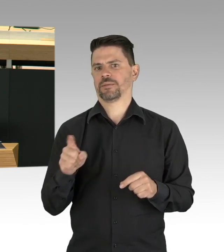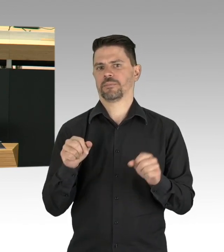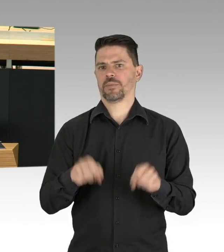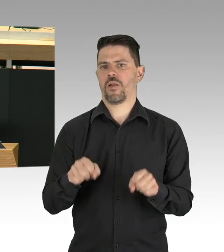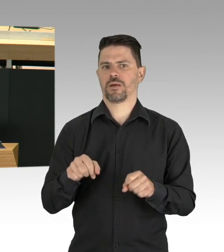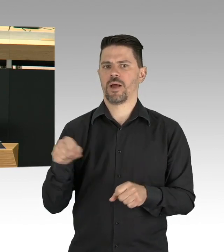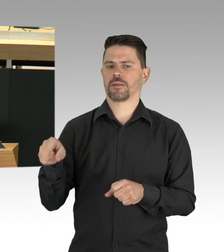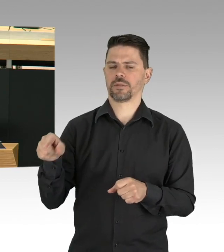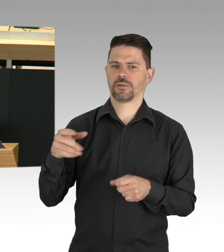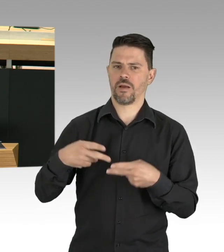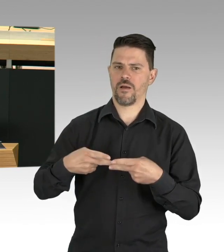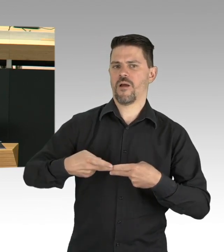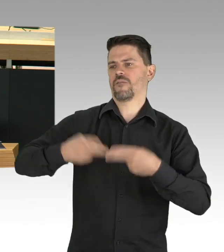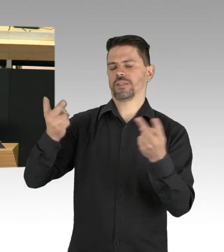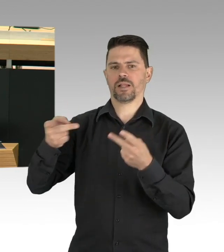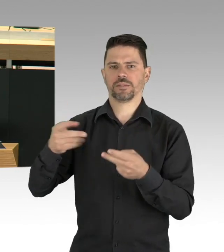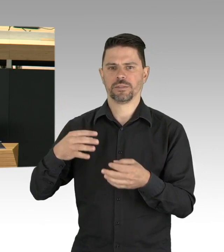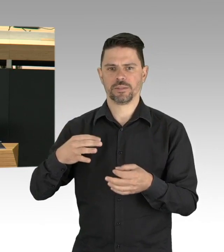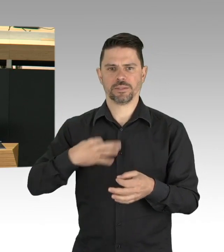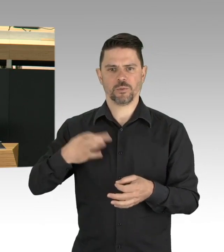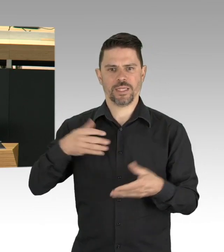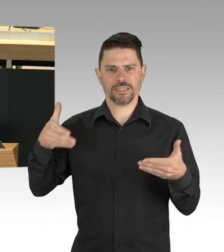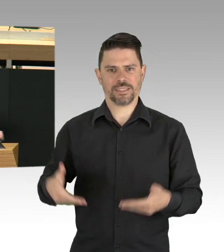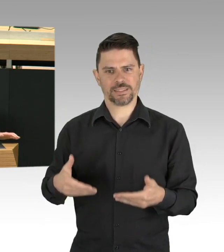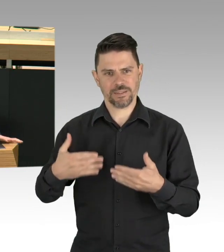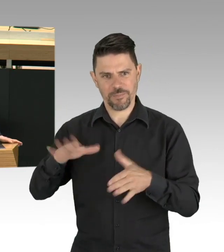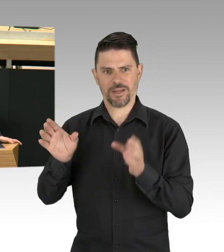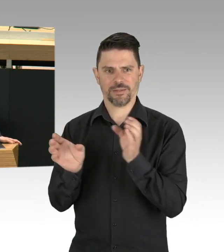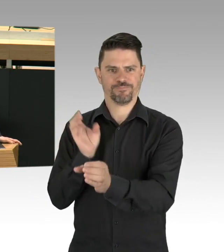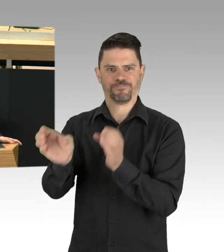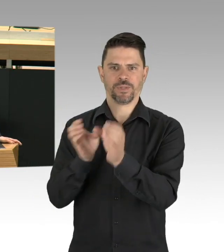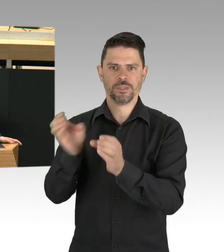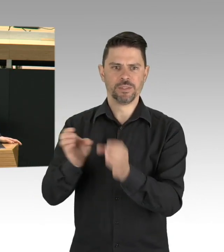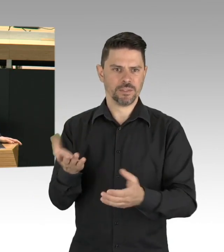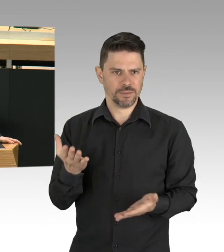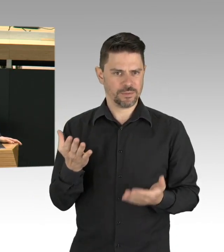und Reineckendorf und Charlottenburg. Auf lange Sicht können die Gesundheitsämter